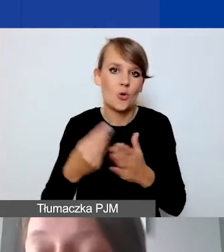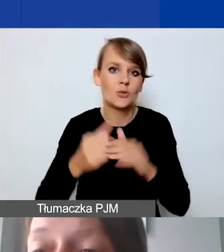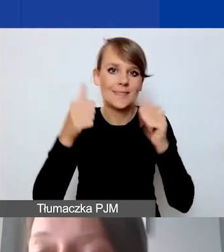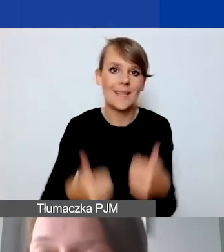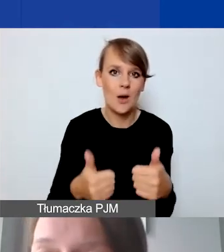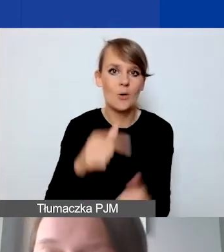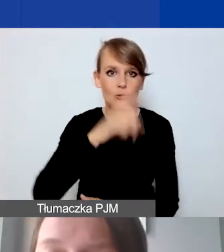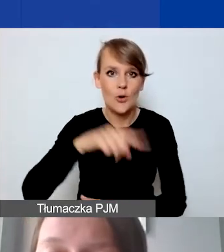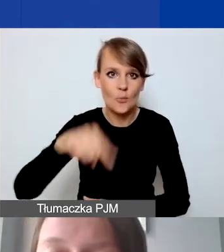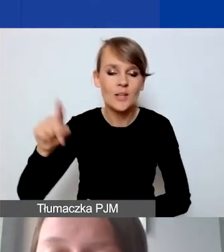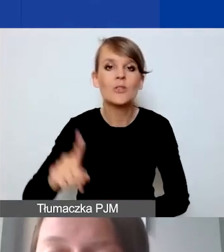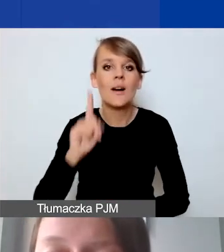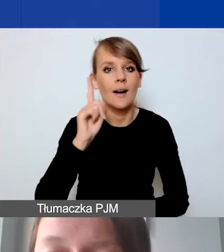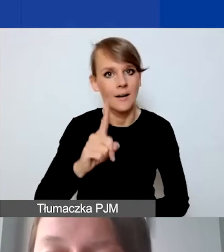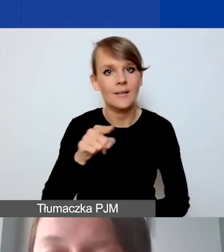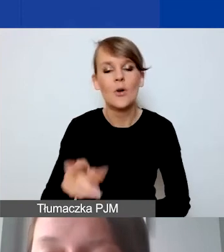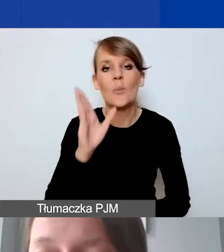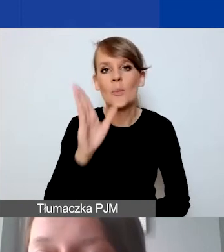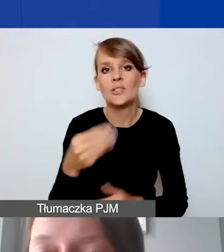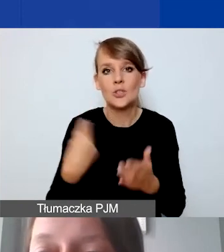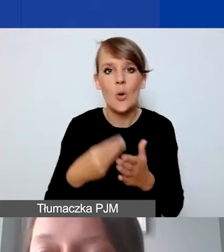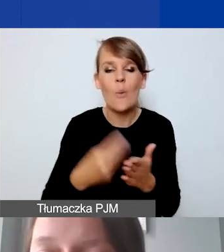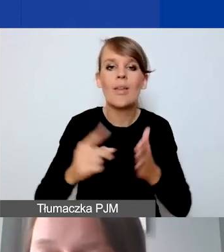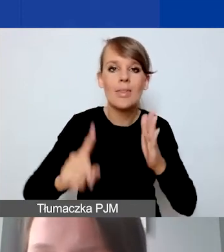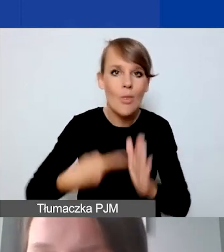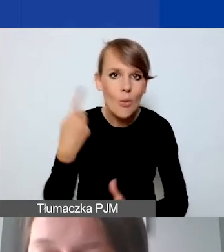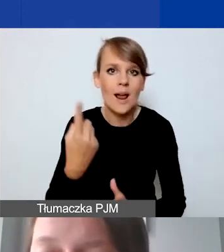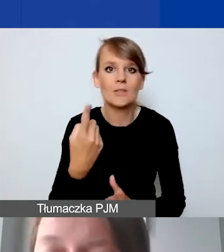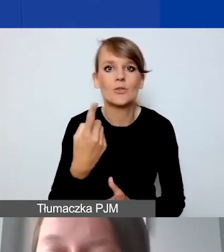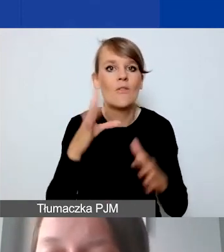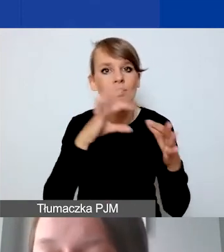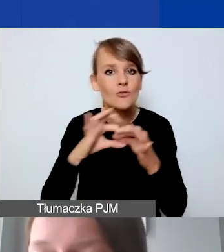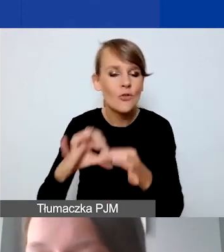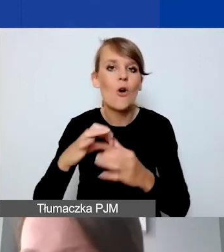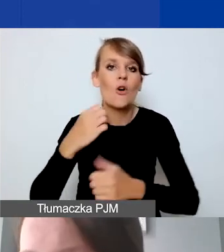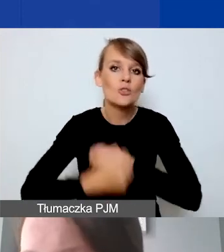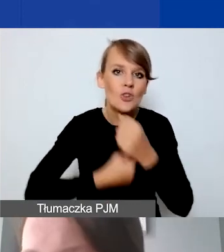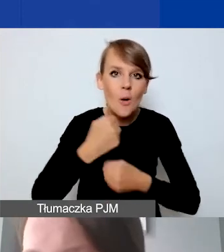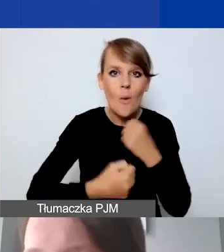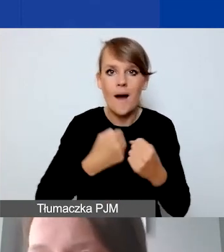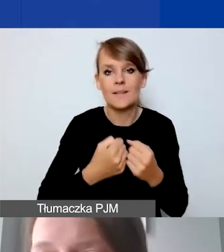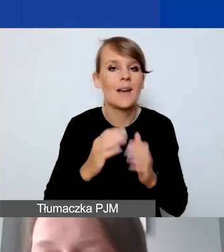Ale raczej to będą koszty jednorazowe, związane z konkretnymi działaniami, proszę się do tego nie przywiązywać.